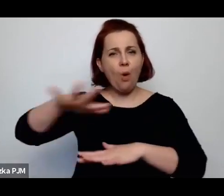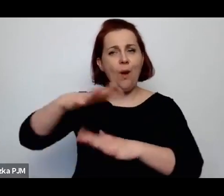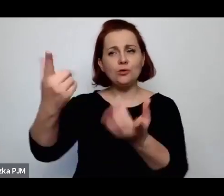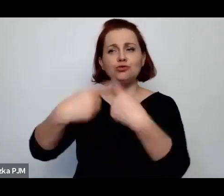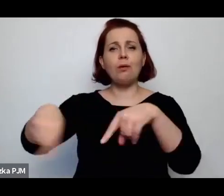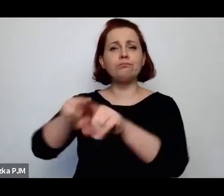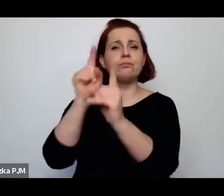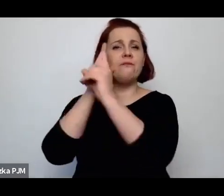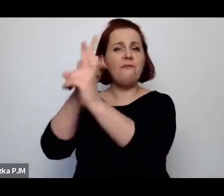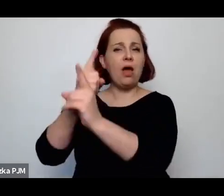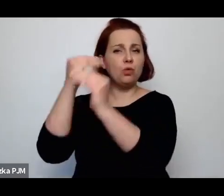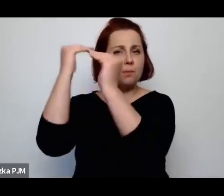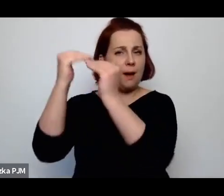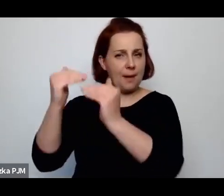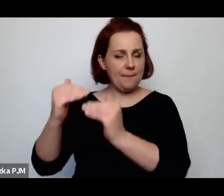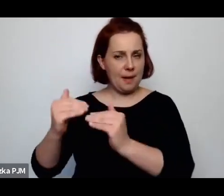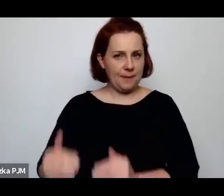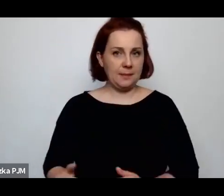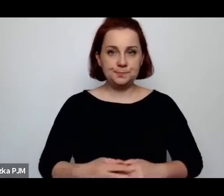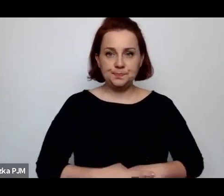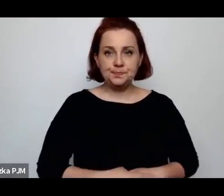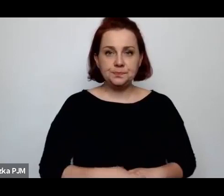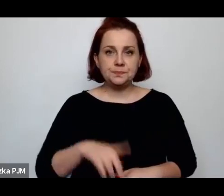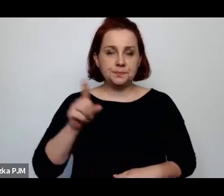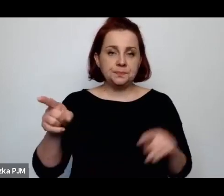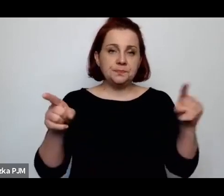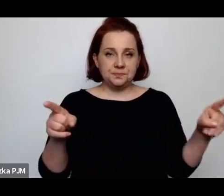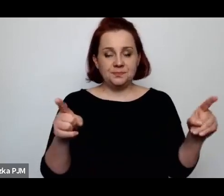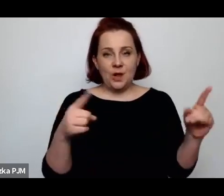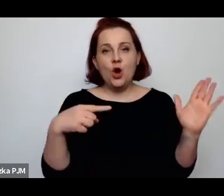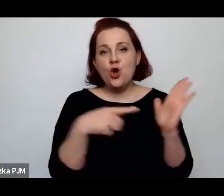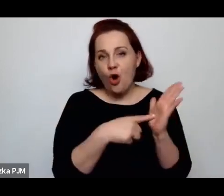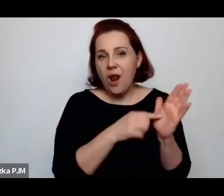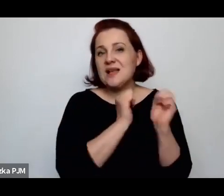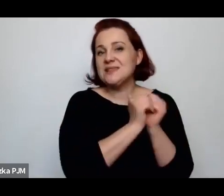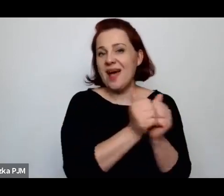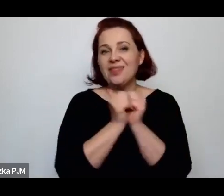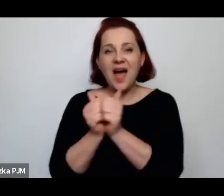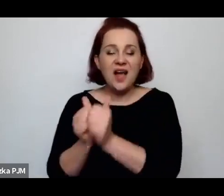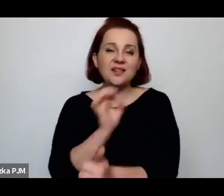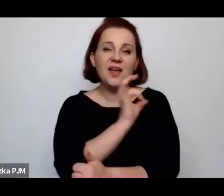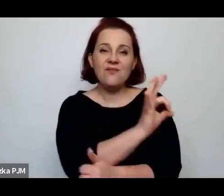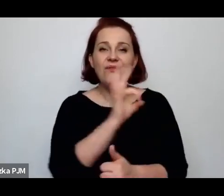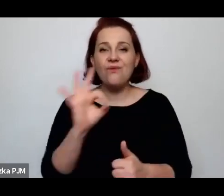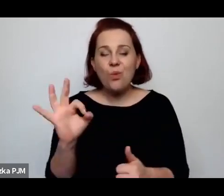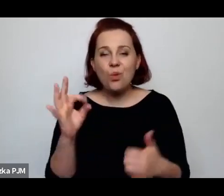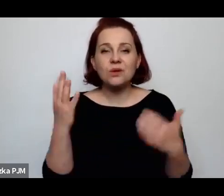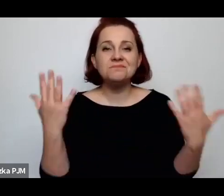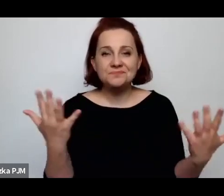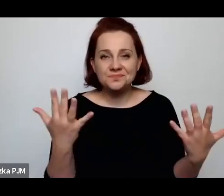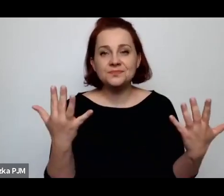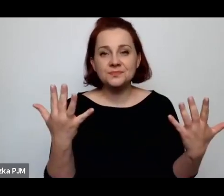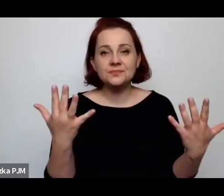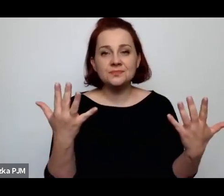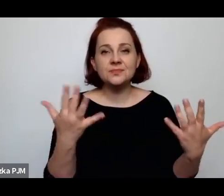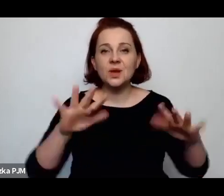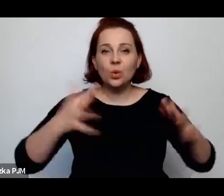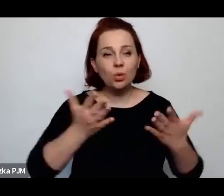Te role – przede wszystkim – są to właśnie takie role związane z pomaganiem wspieraniem